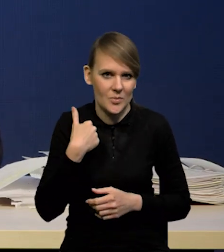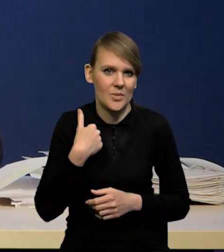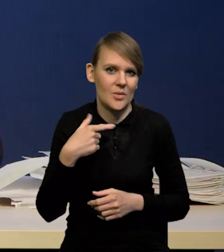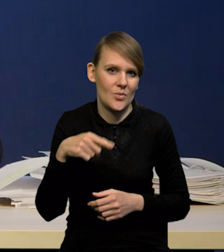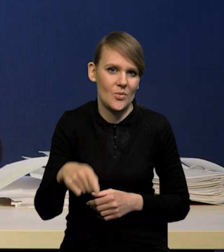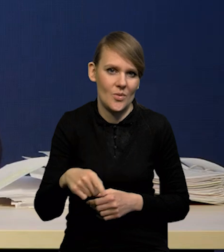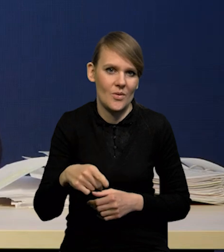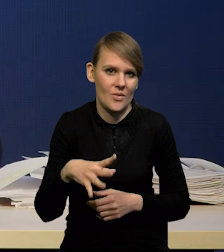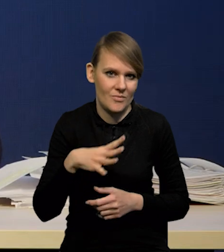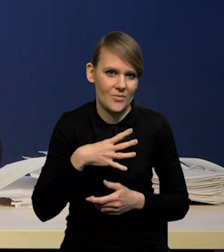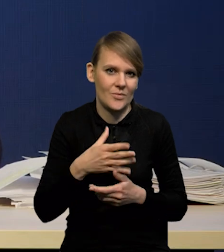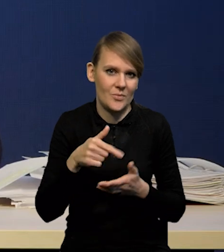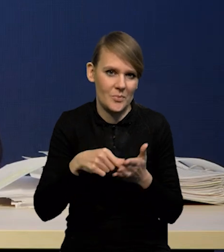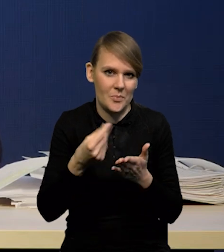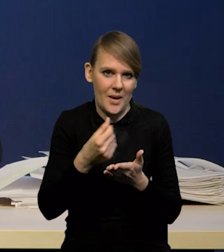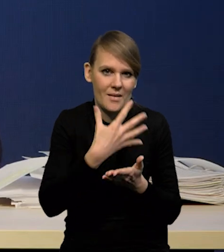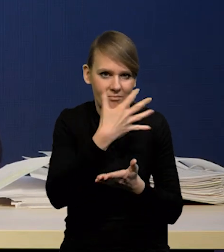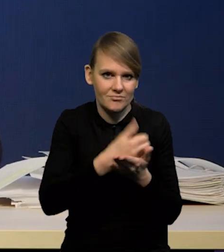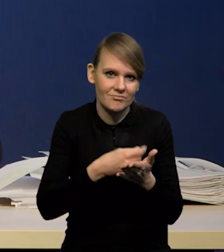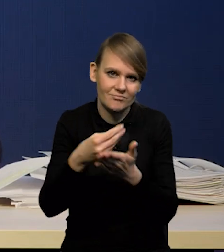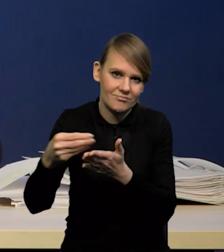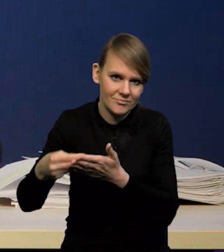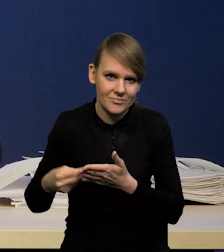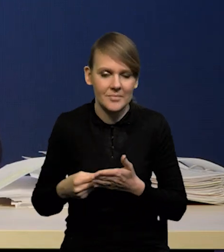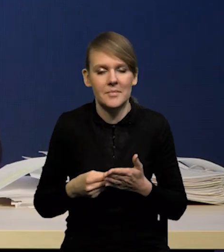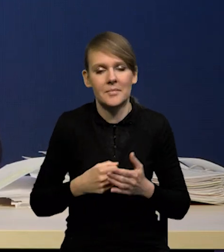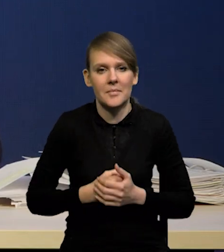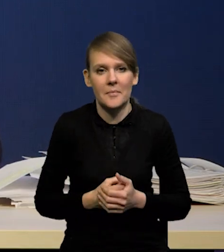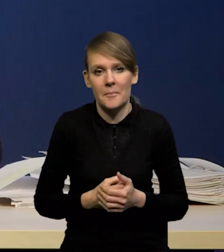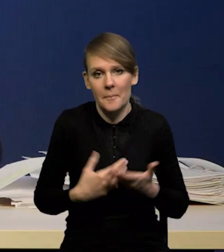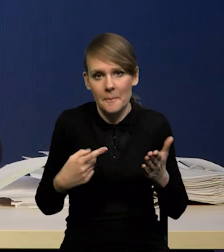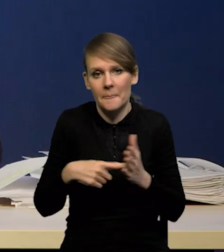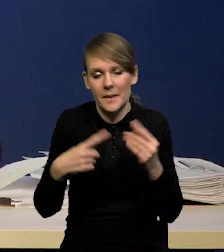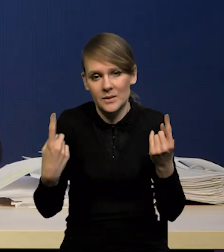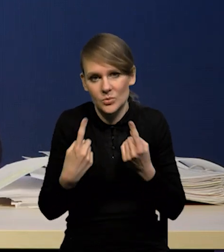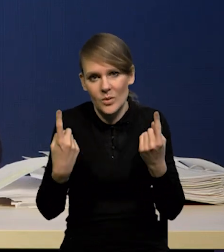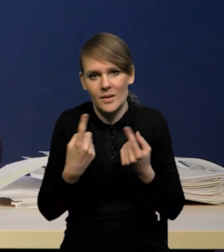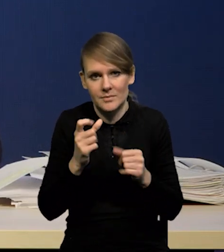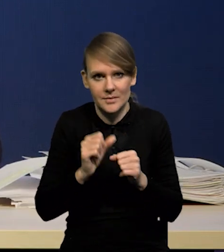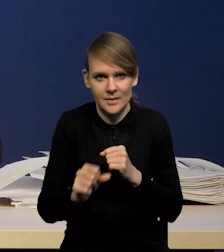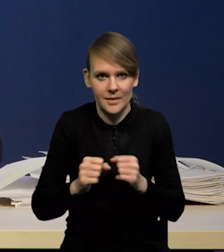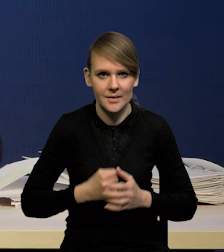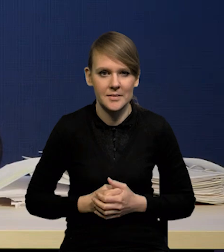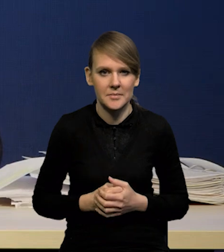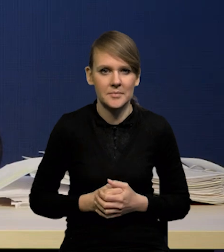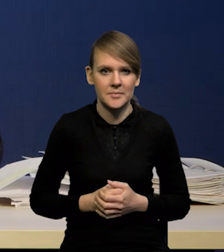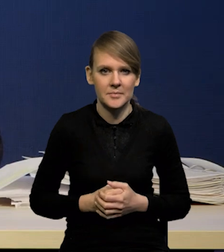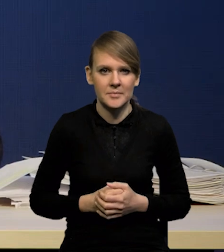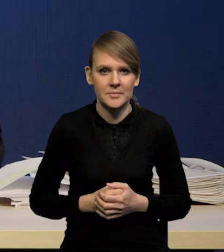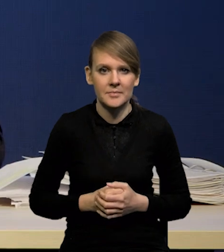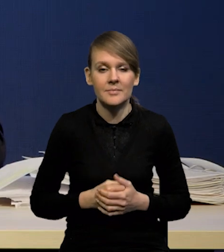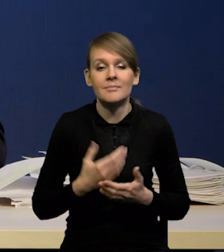finansowania konsumpcji, także tutaj takie rzeczy się pojawiają. Natomiast to, co się wydarzy,